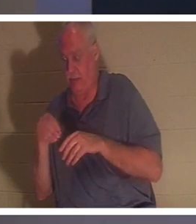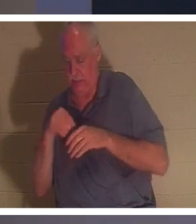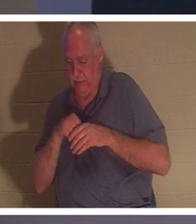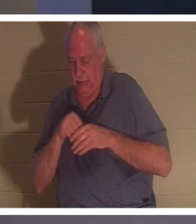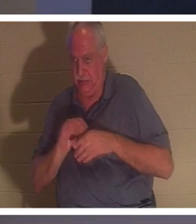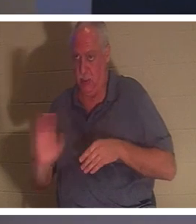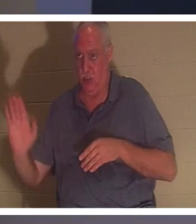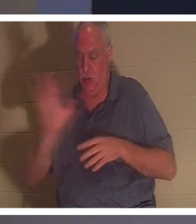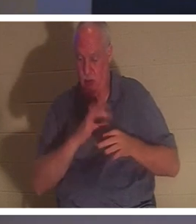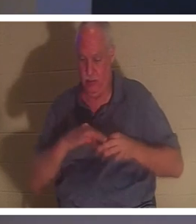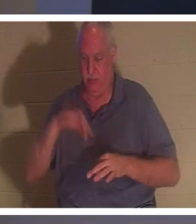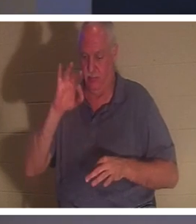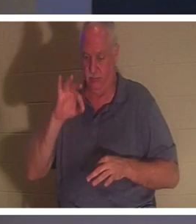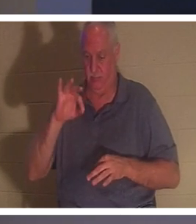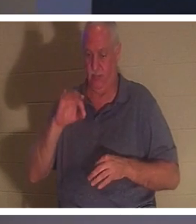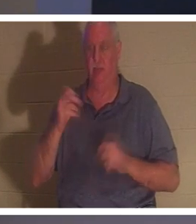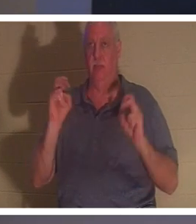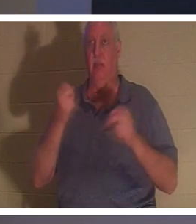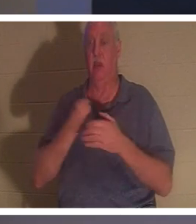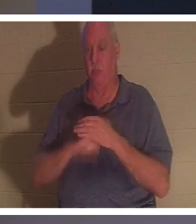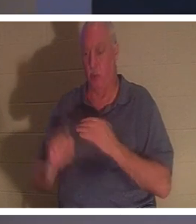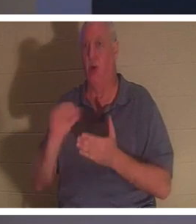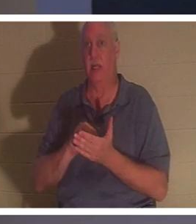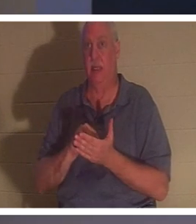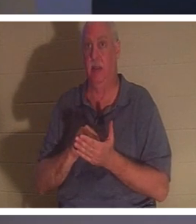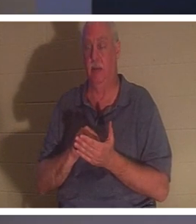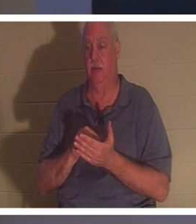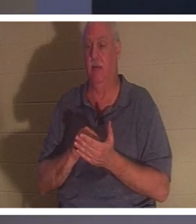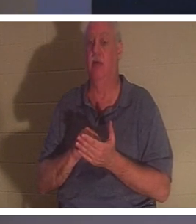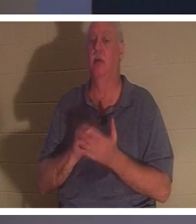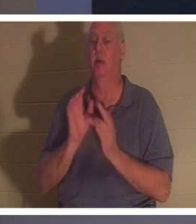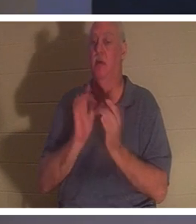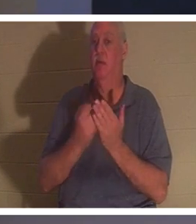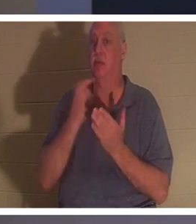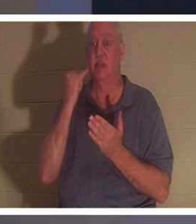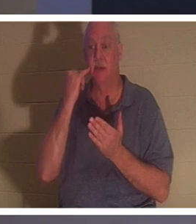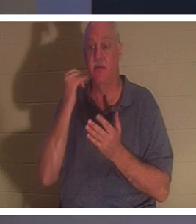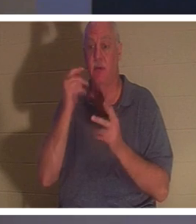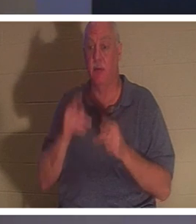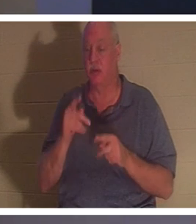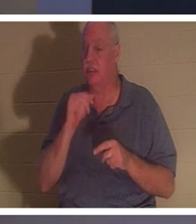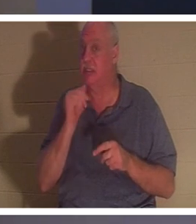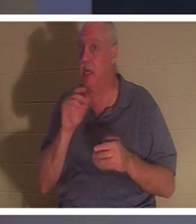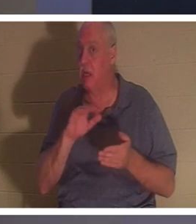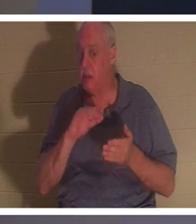Вы рождены заново! Библия говорит: «Если кто не родится свыше, не может увидеть Царствия Божия».